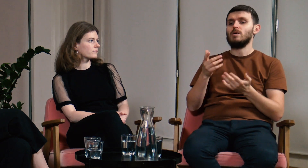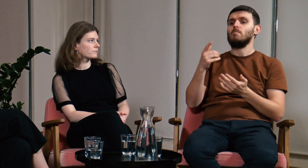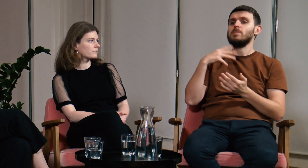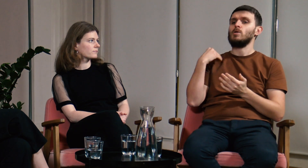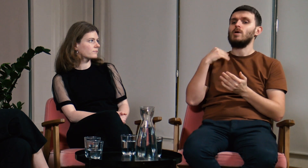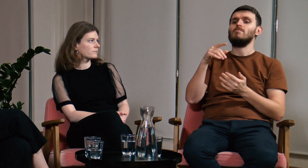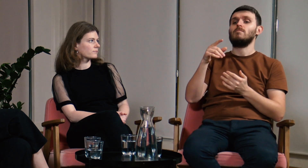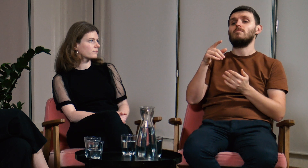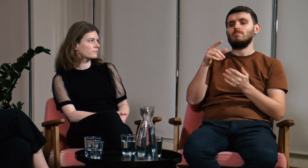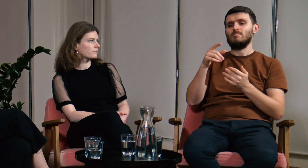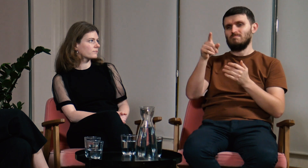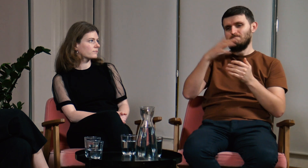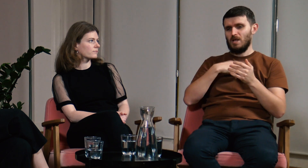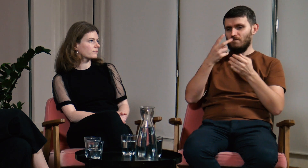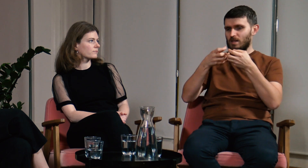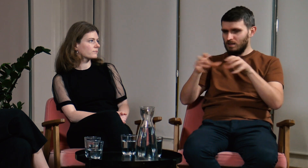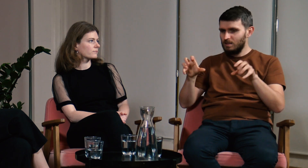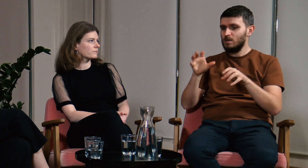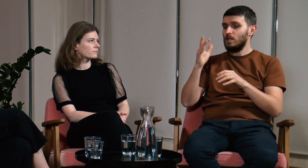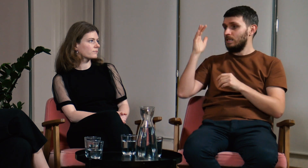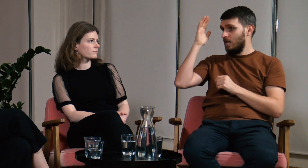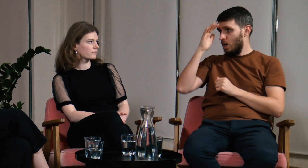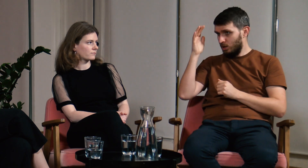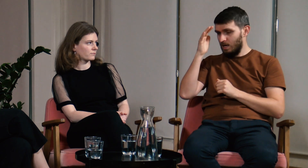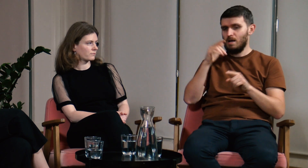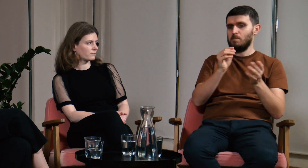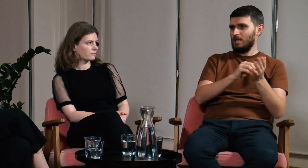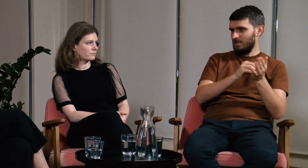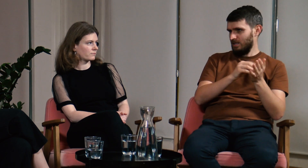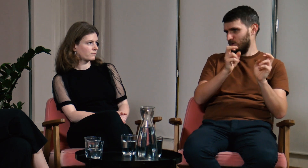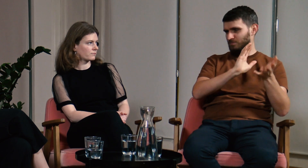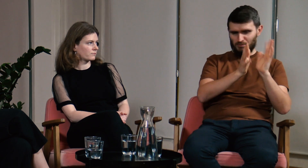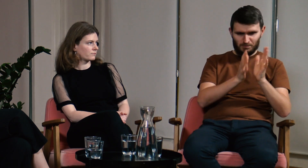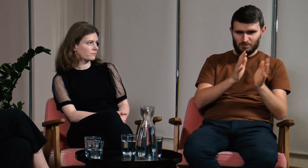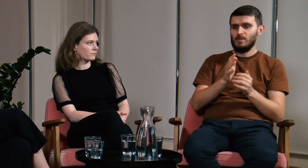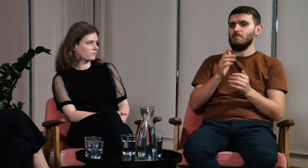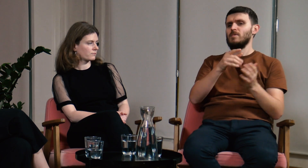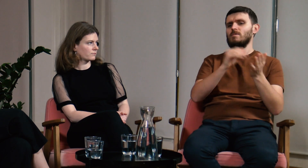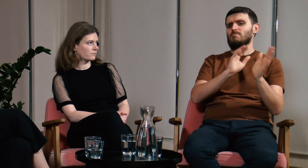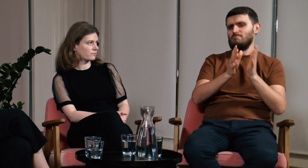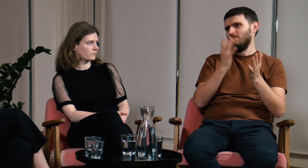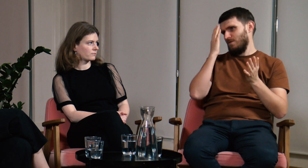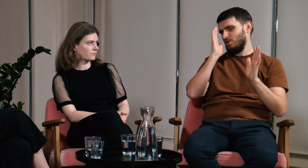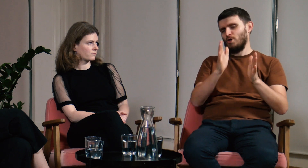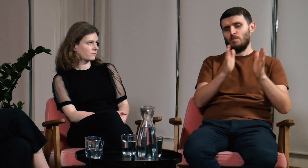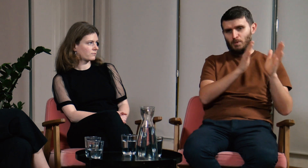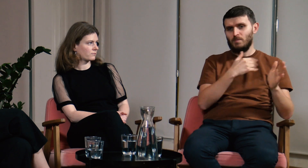Mówili o podziale na część teoretyczną i praktyczną. Praktyka czyli nauczanie języka, wiadomo.